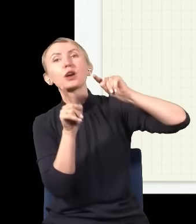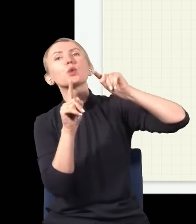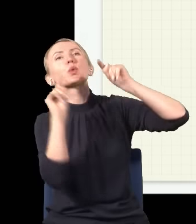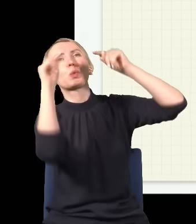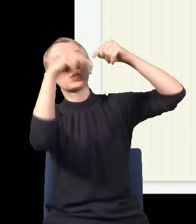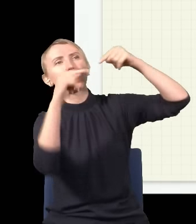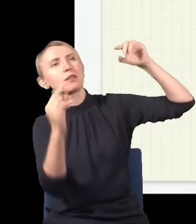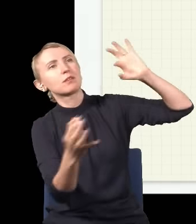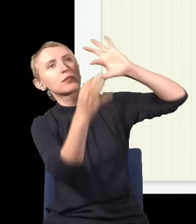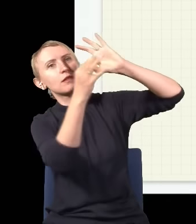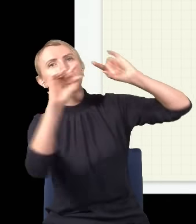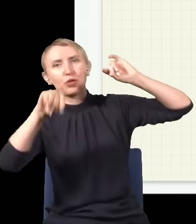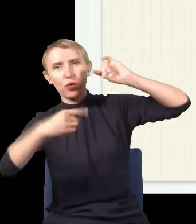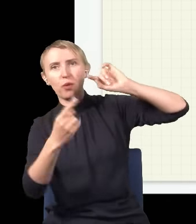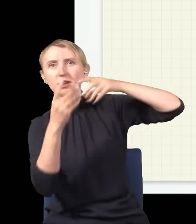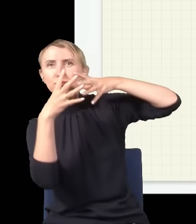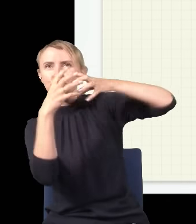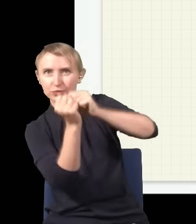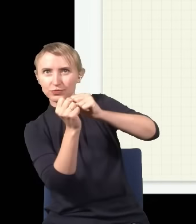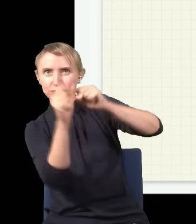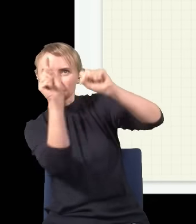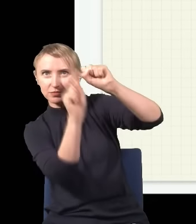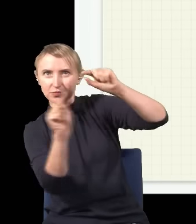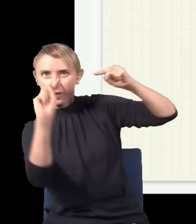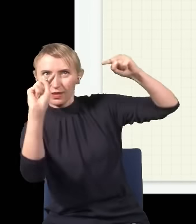to fala się wzmocni, a jak górka trafi na dołek, to się fala skasuje. W tym przypadku na samym